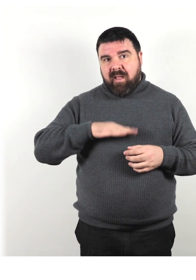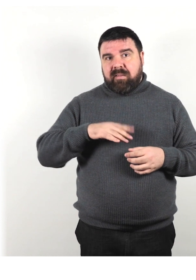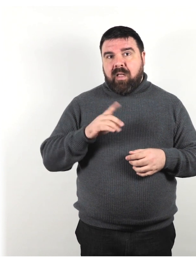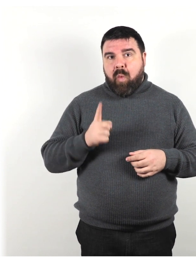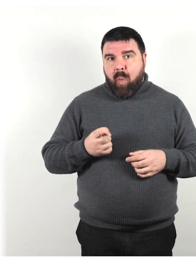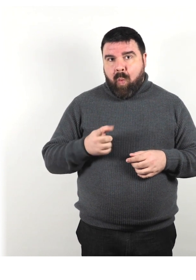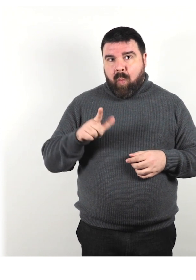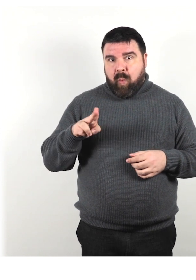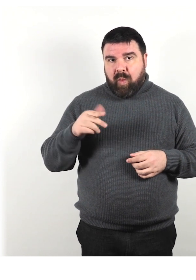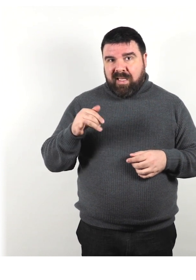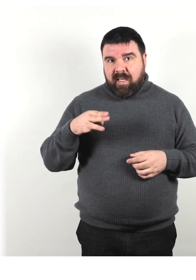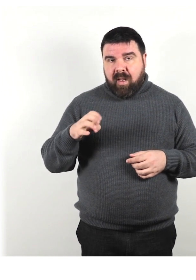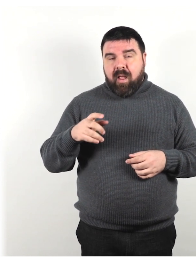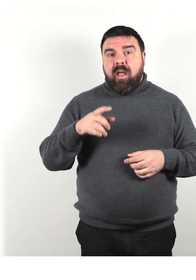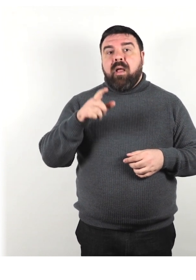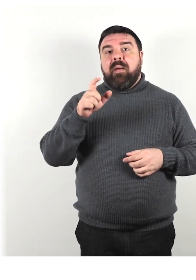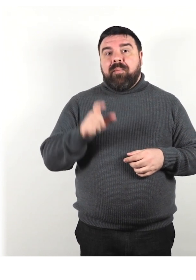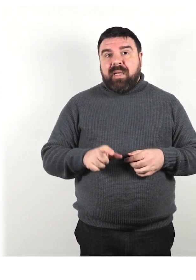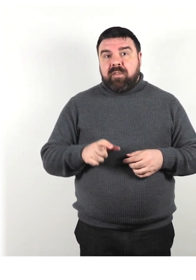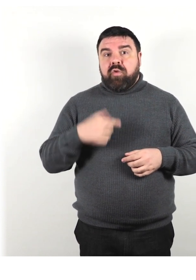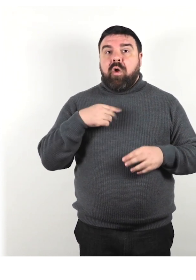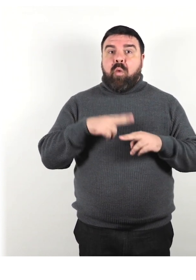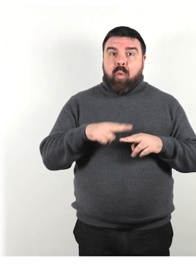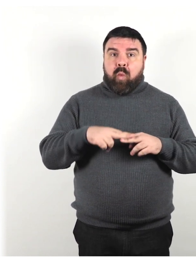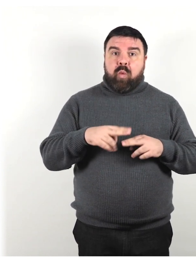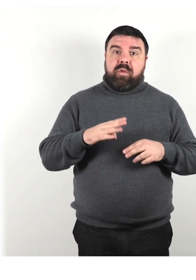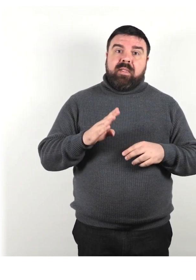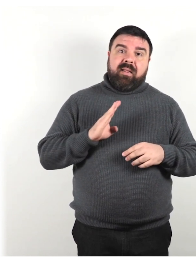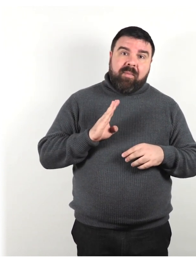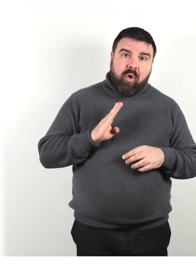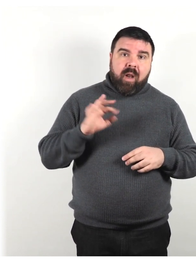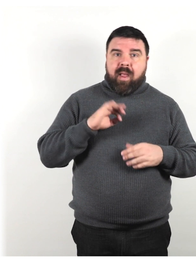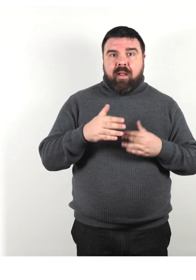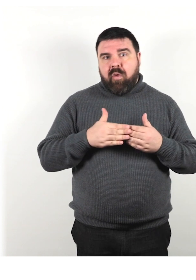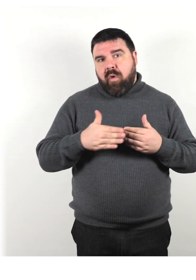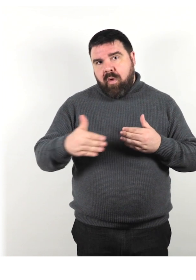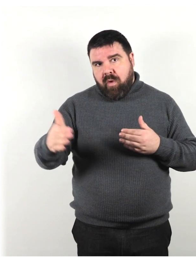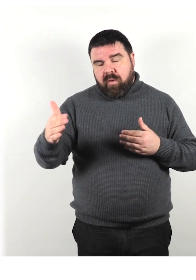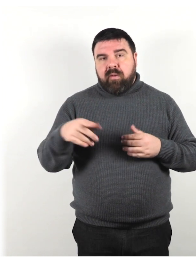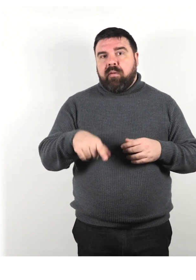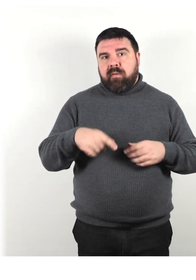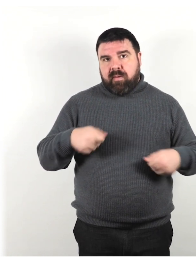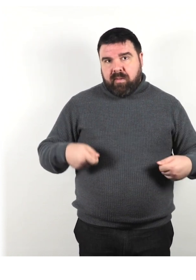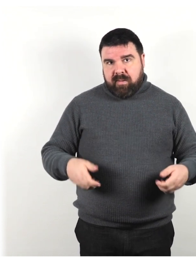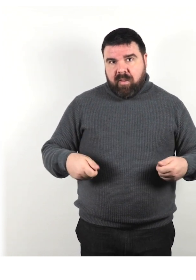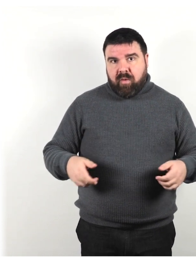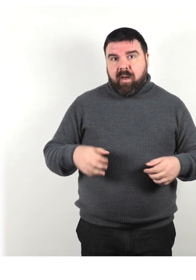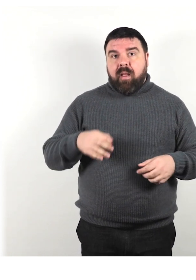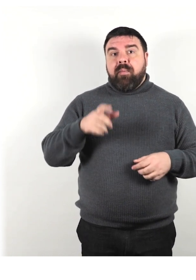momentaneamente una sedia a rotelle persone con disabilità nascosta, eccetera.